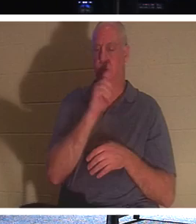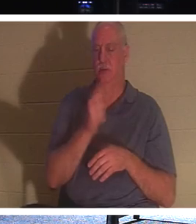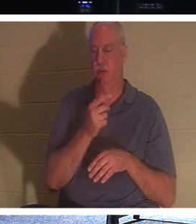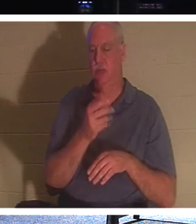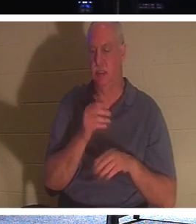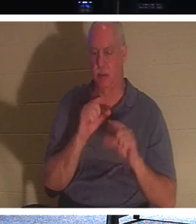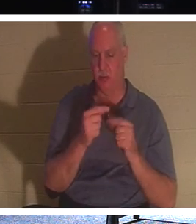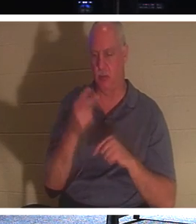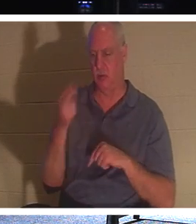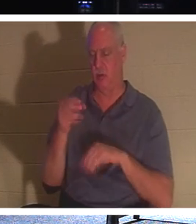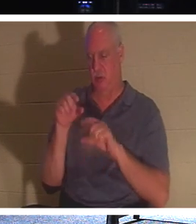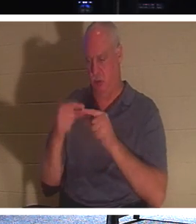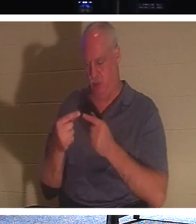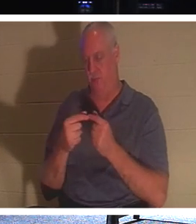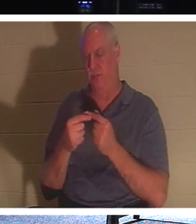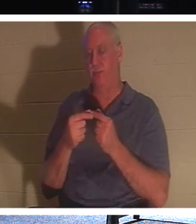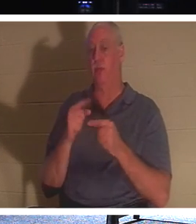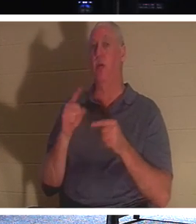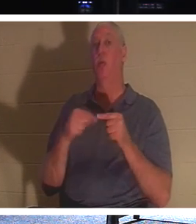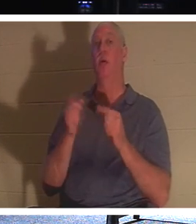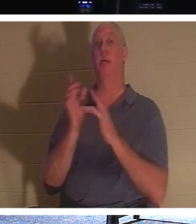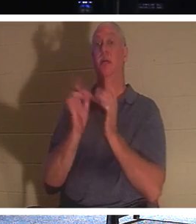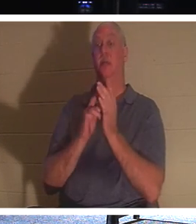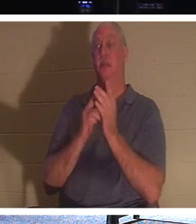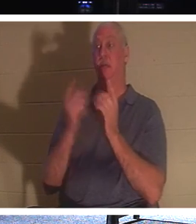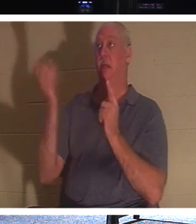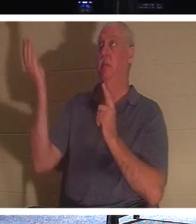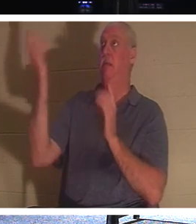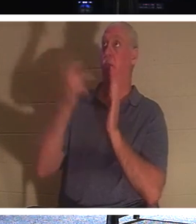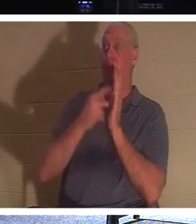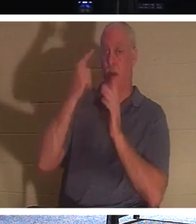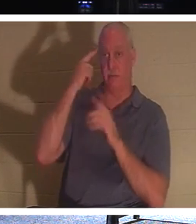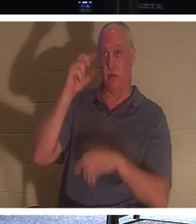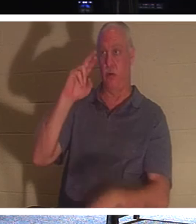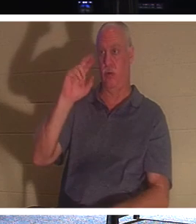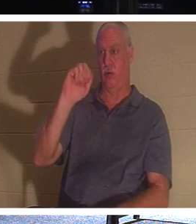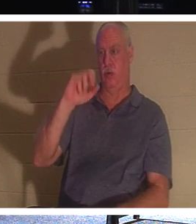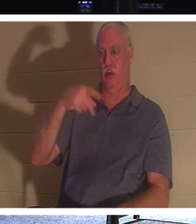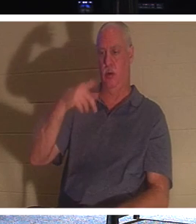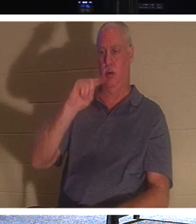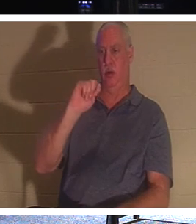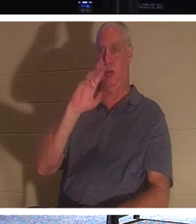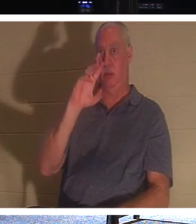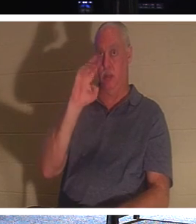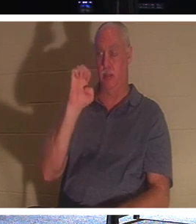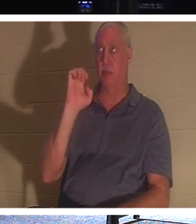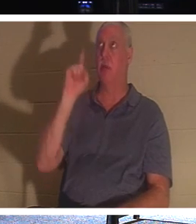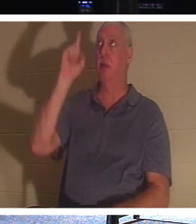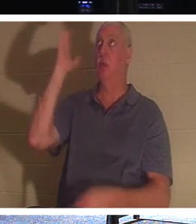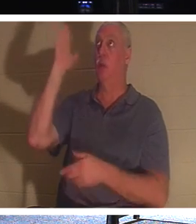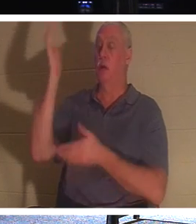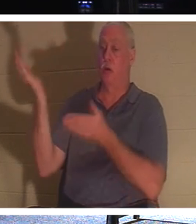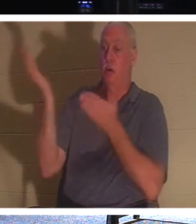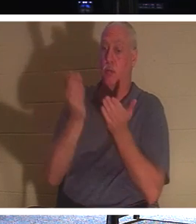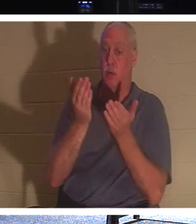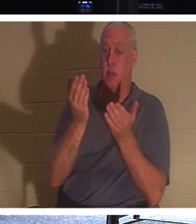当耶稣被提时，他会带来那些在基督里的人，